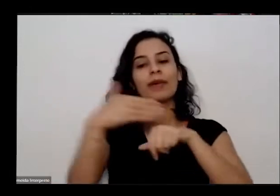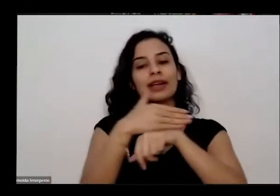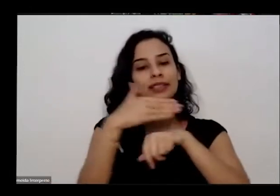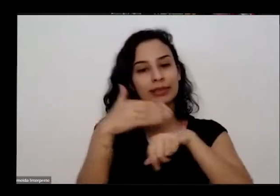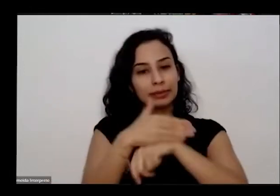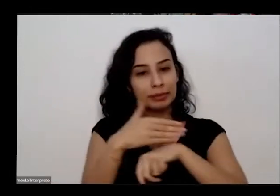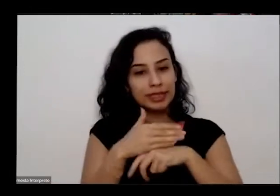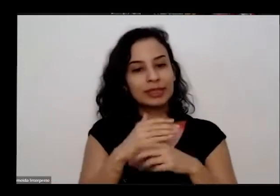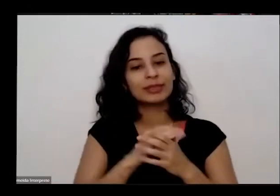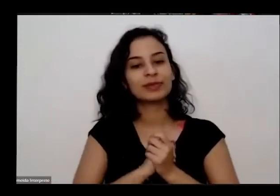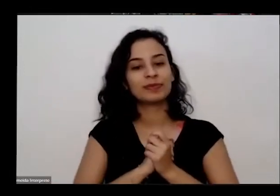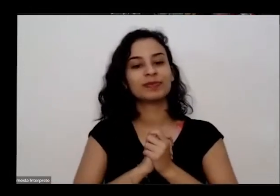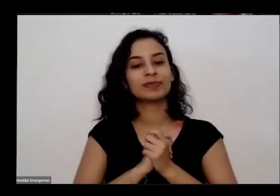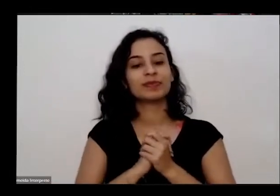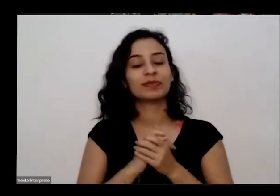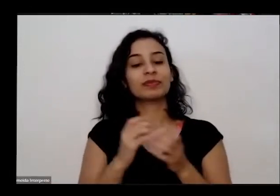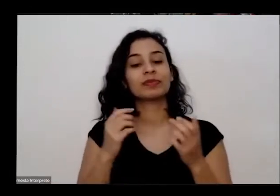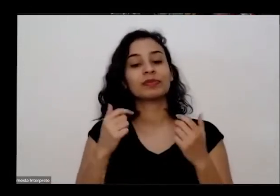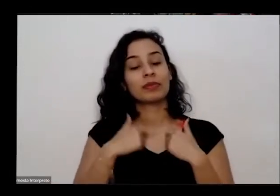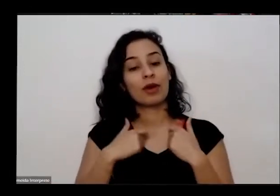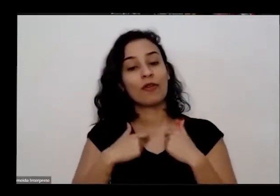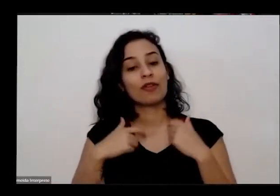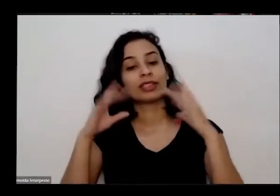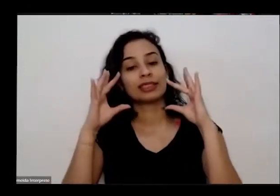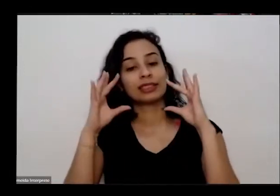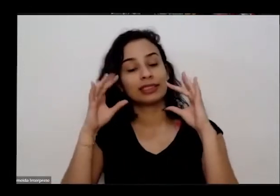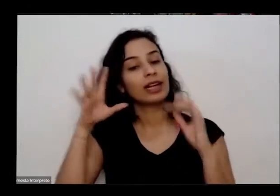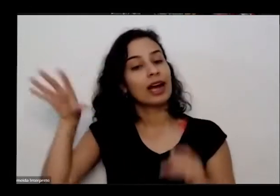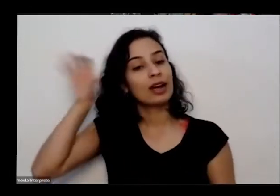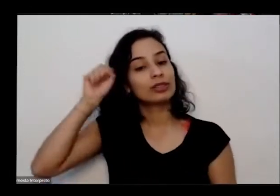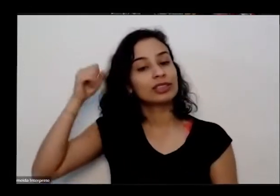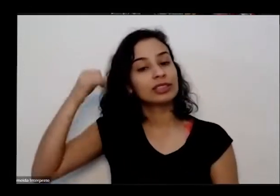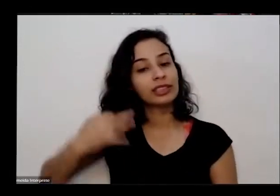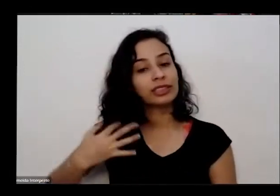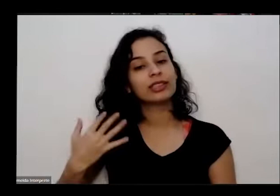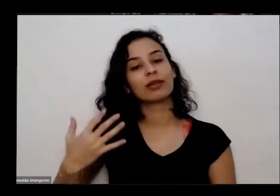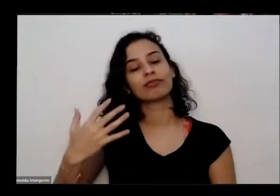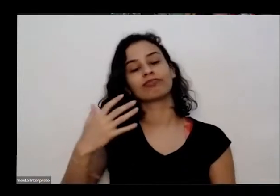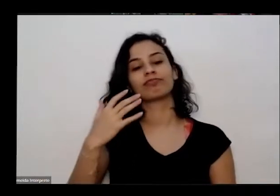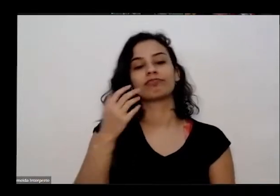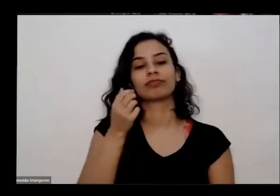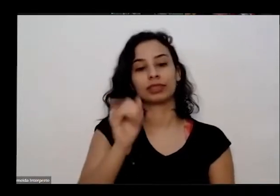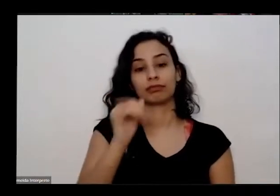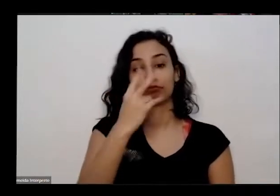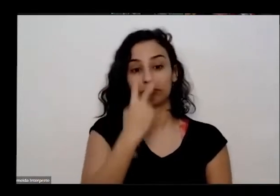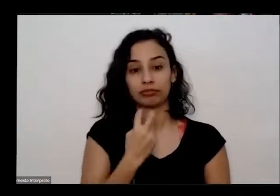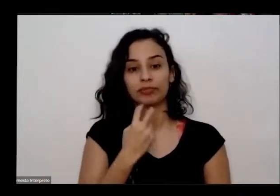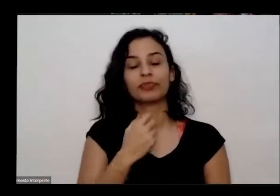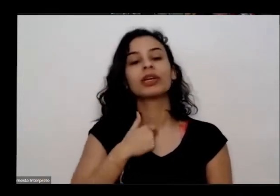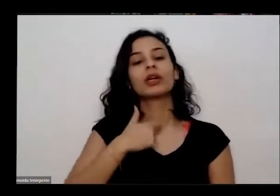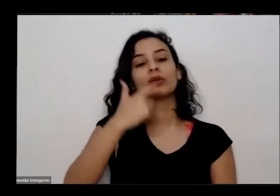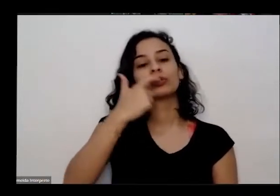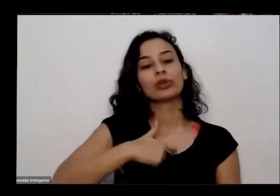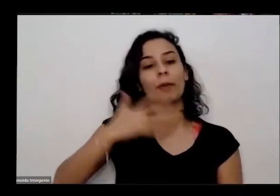e eu vou fazer uma breve alto descrição também para quem não me ver mais uma mulher branca tem